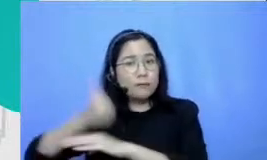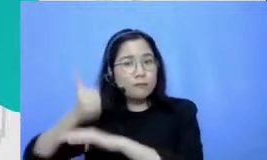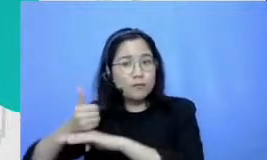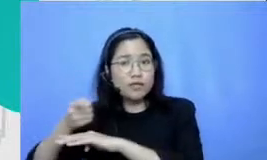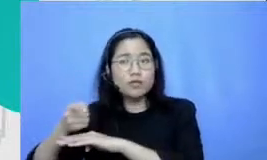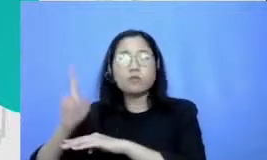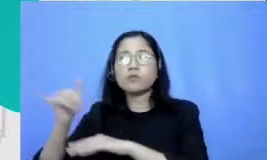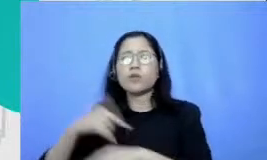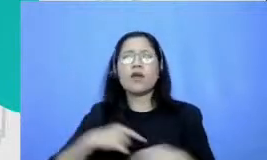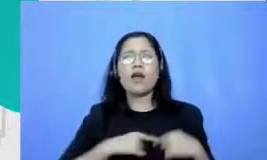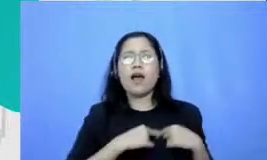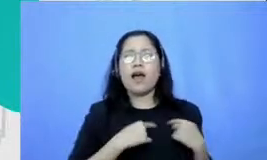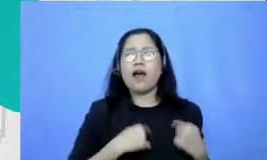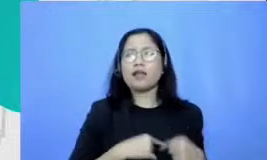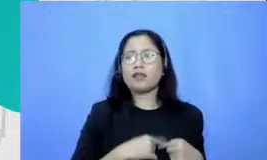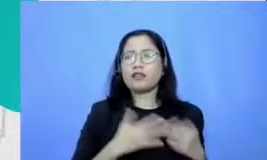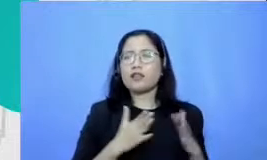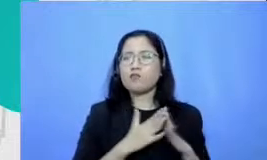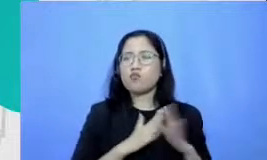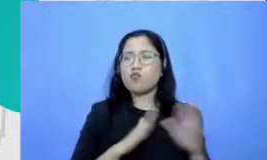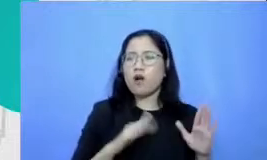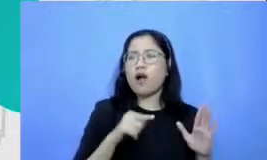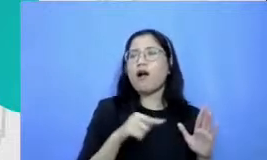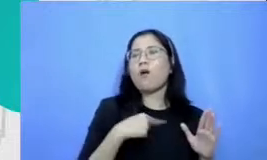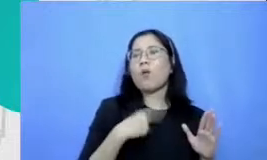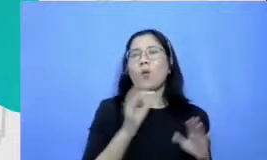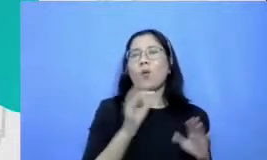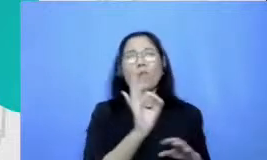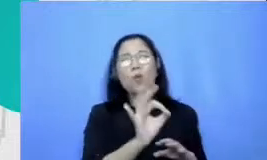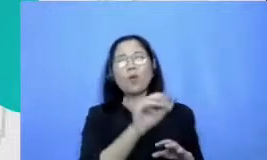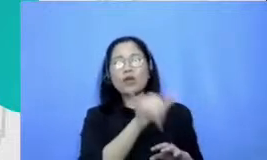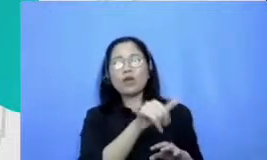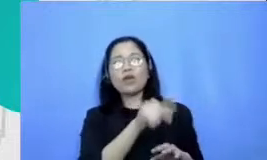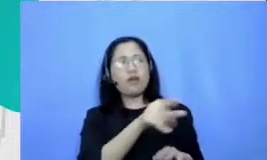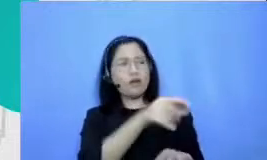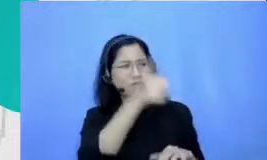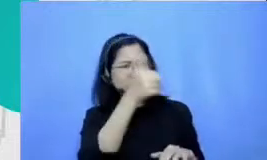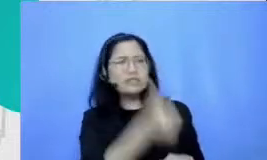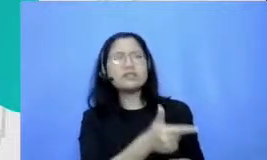melihat Oh kalau kayak gini ini buat step ini layak banget untuk saya investasi untuk saya